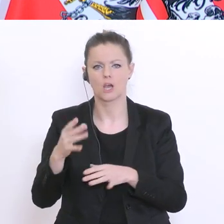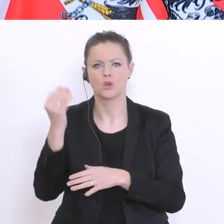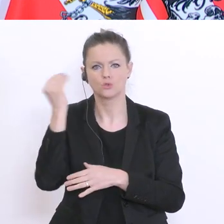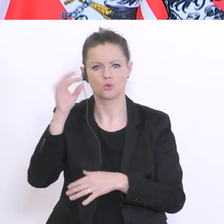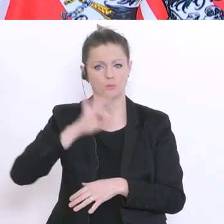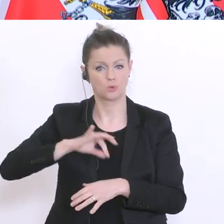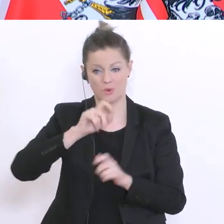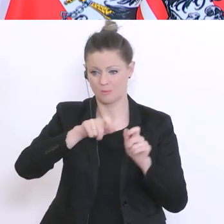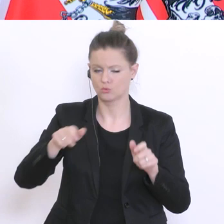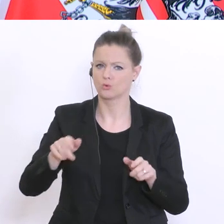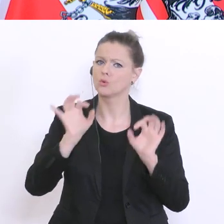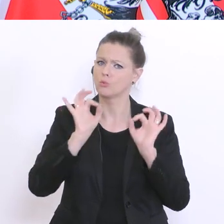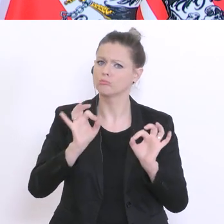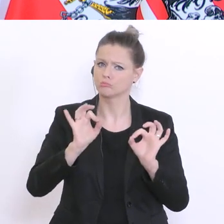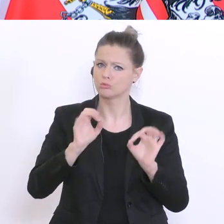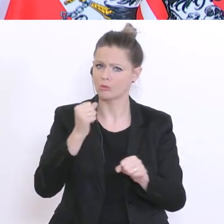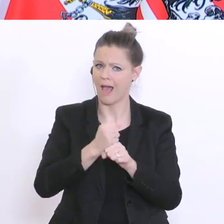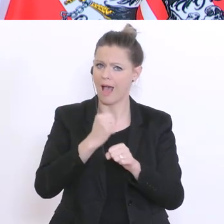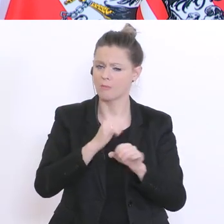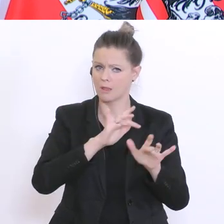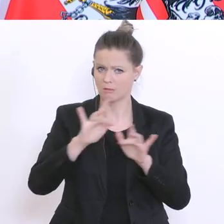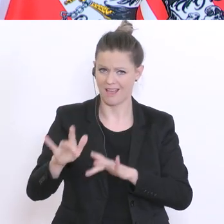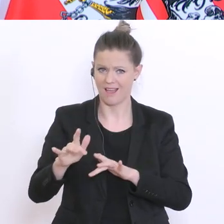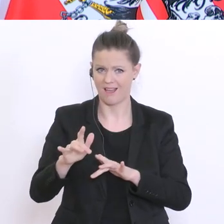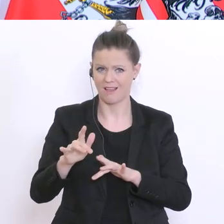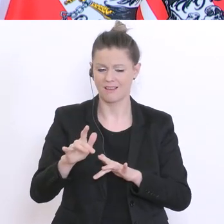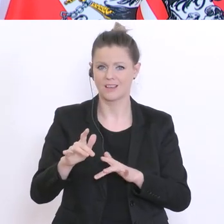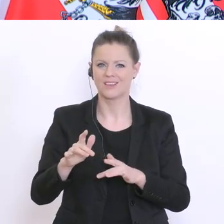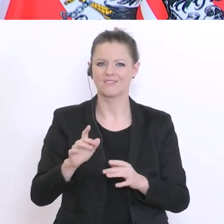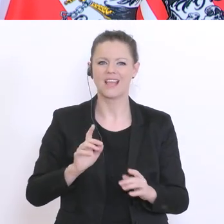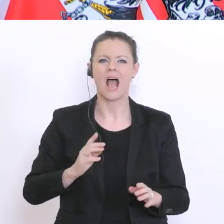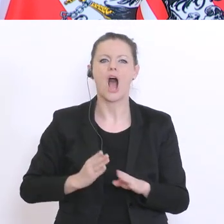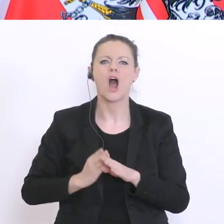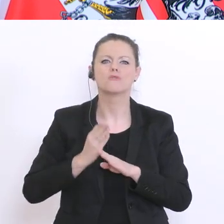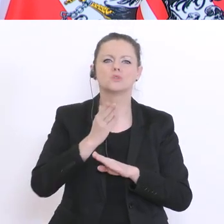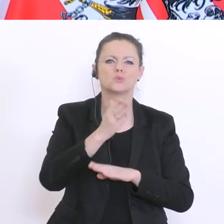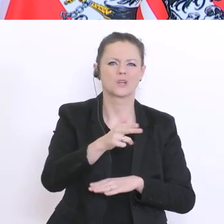diesem Auftrag der aufsuchenden Sozialarbeit auch genau das Richtige machen werden. Bitte sehr, Servus TV: